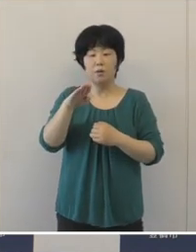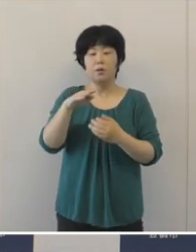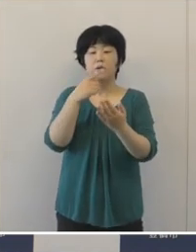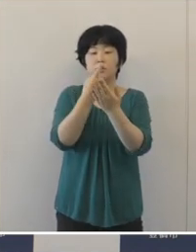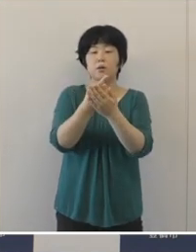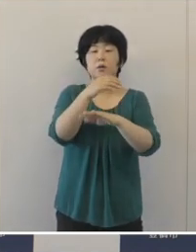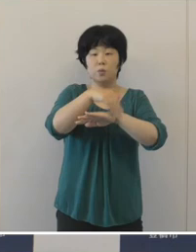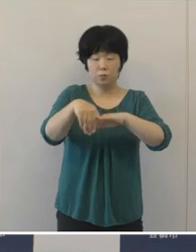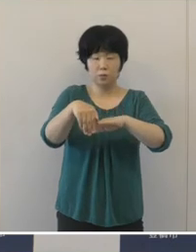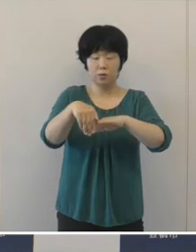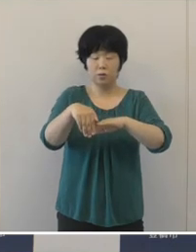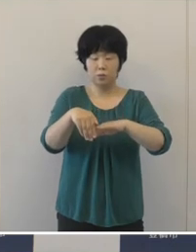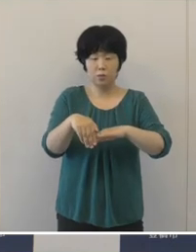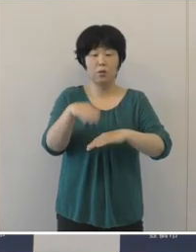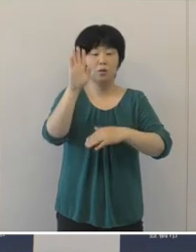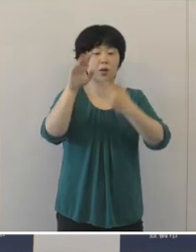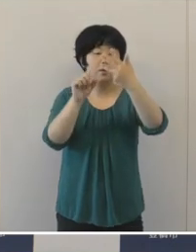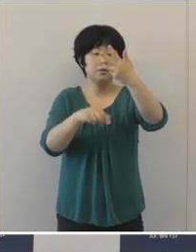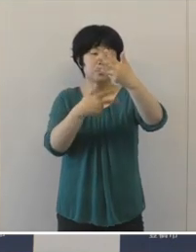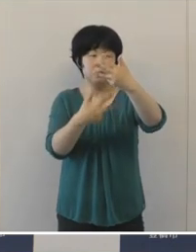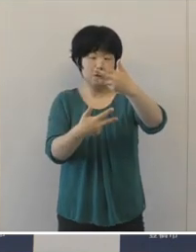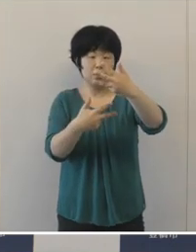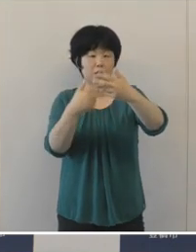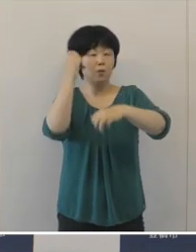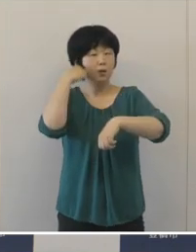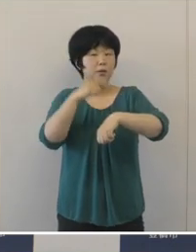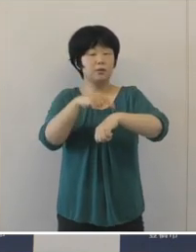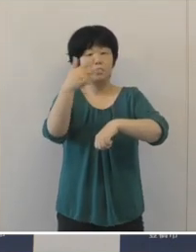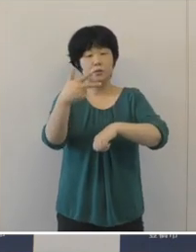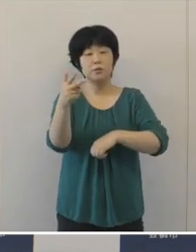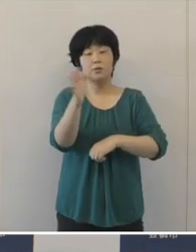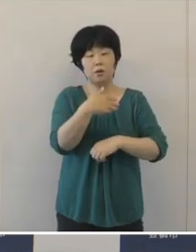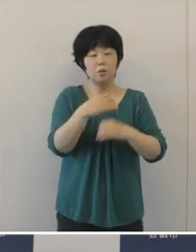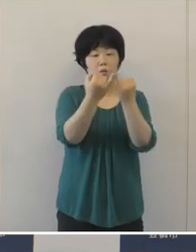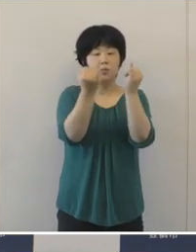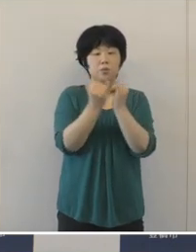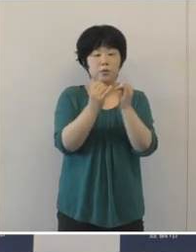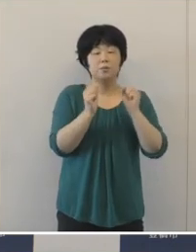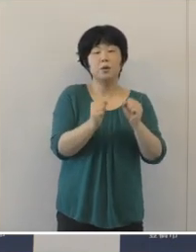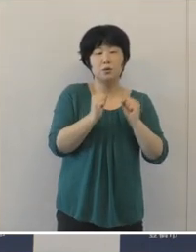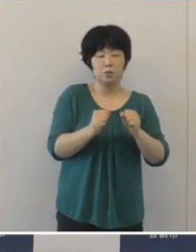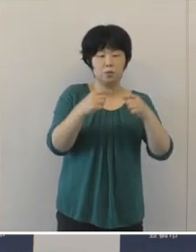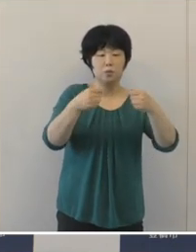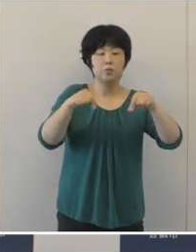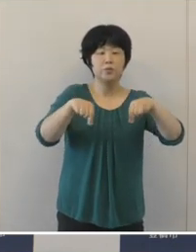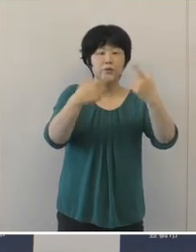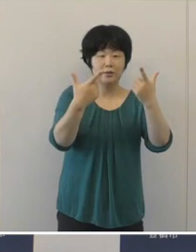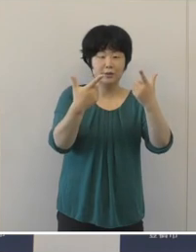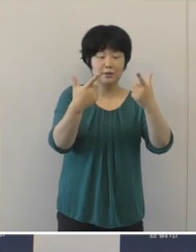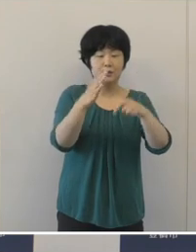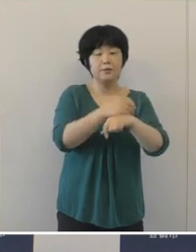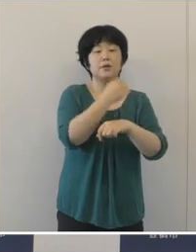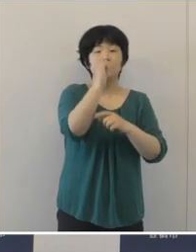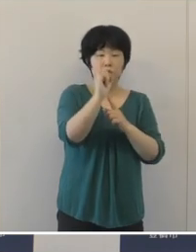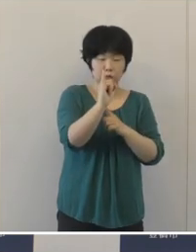8月7日の朝7時スタートの女子マラソン 鈴木亜由子選手